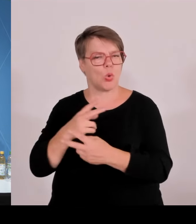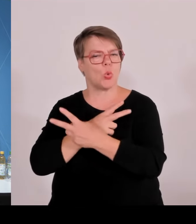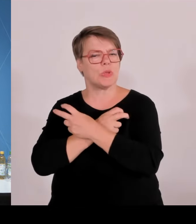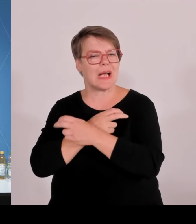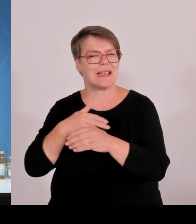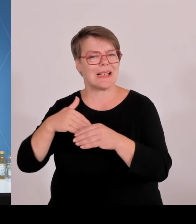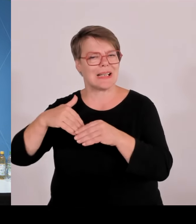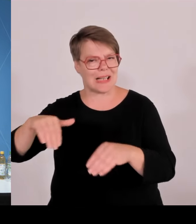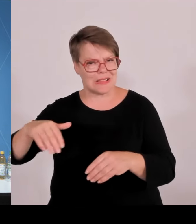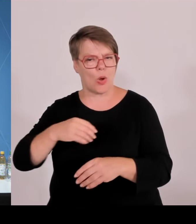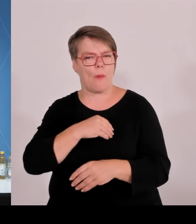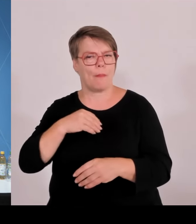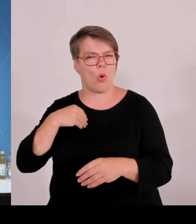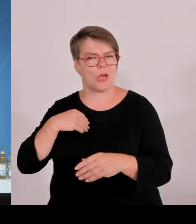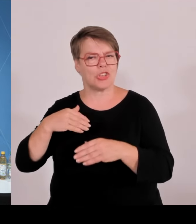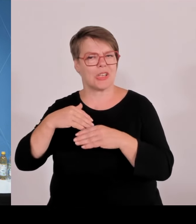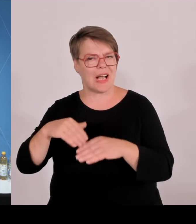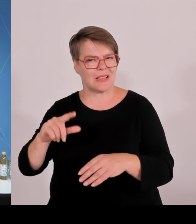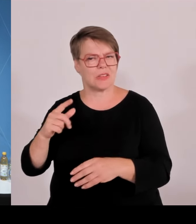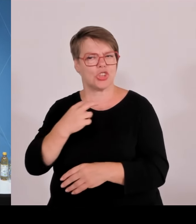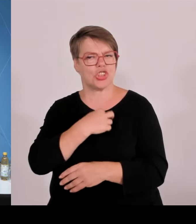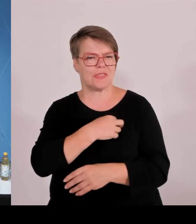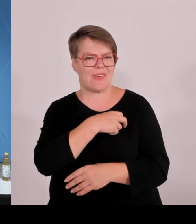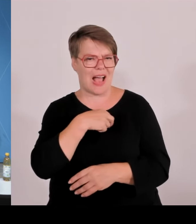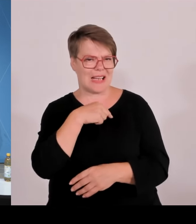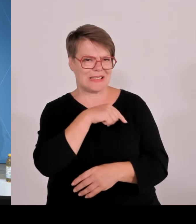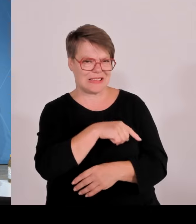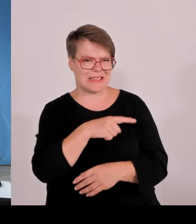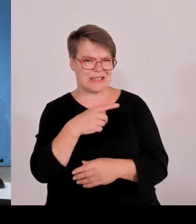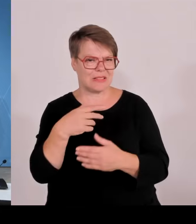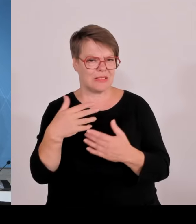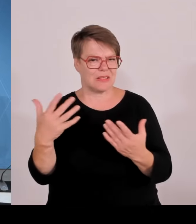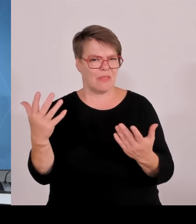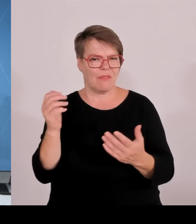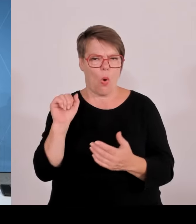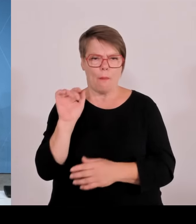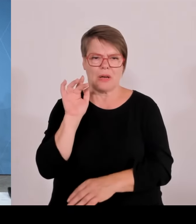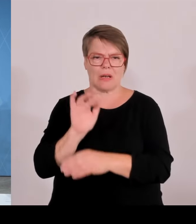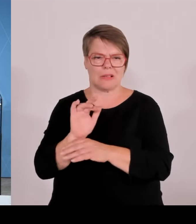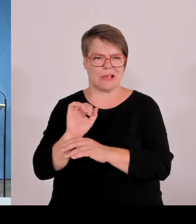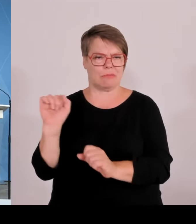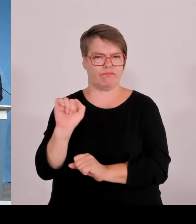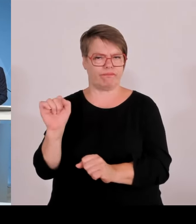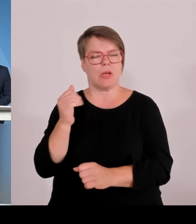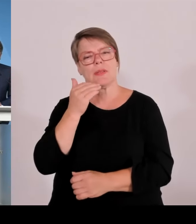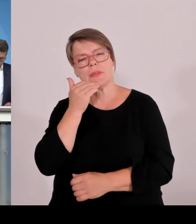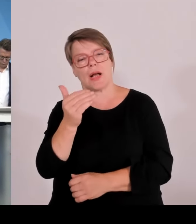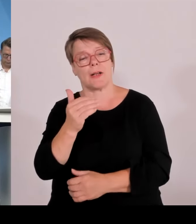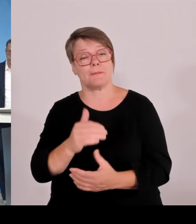(Rednerwechsel) Also die Beteiligung zunächst mal 0,2 Cent pro eingespeister Kilowattstunde ist dann gesetzlich verpflichtend und die